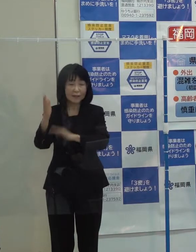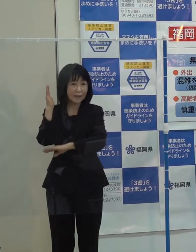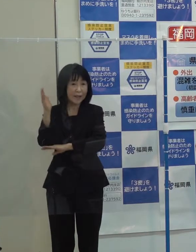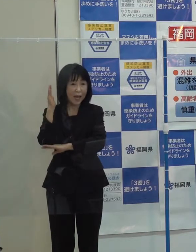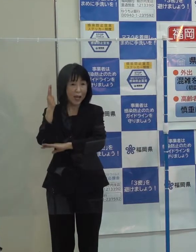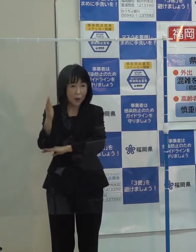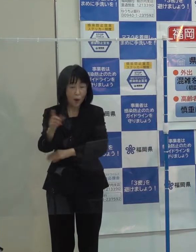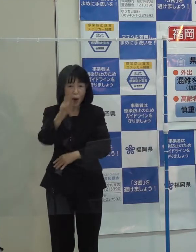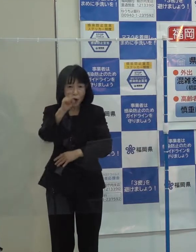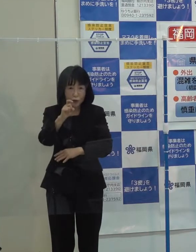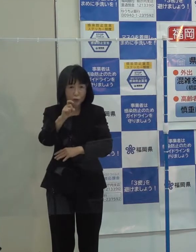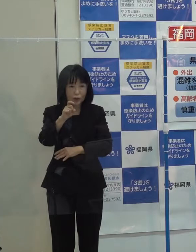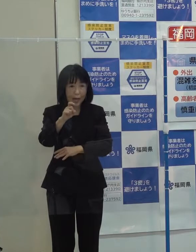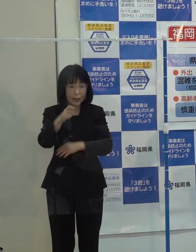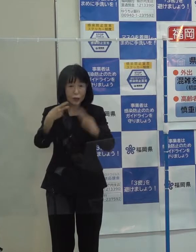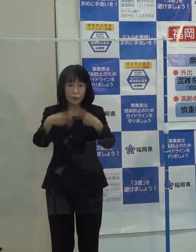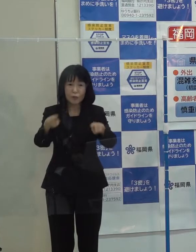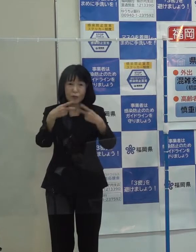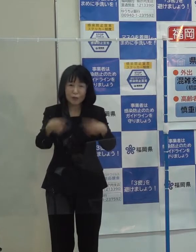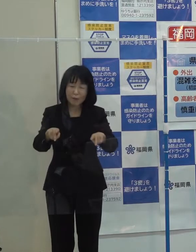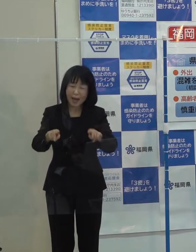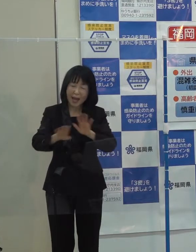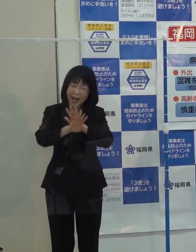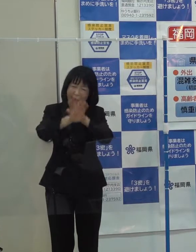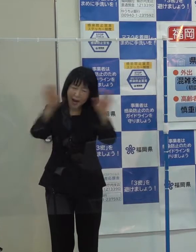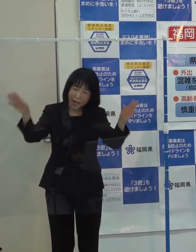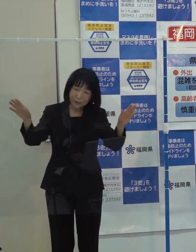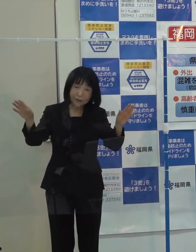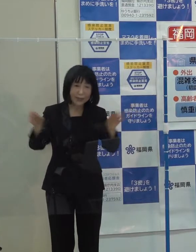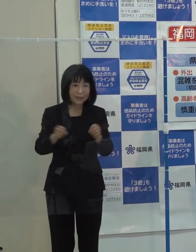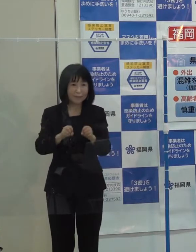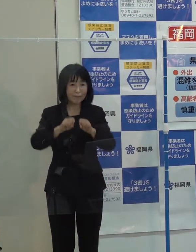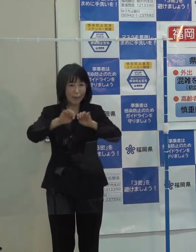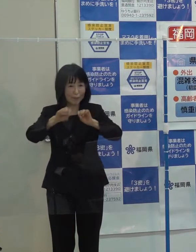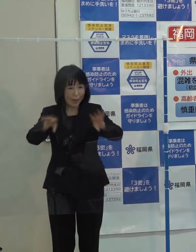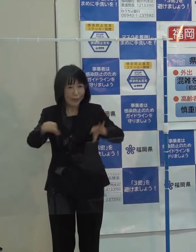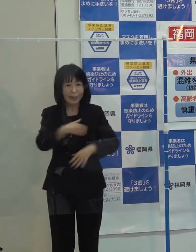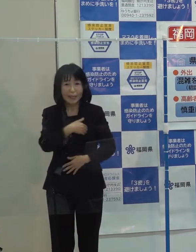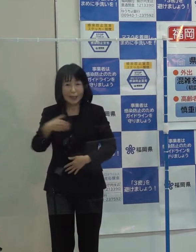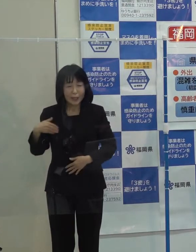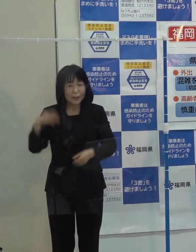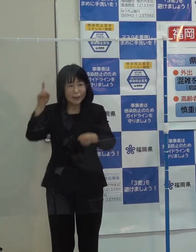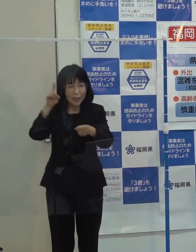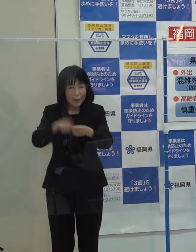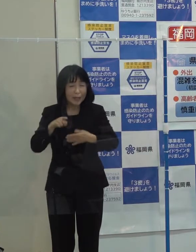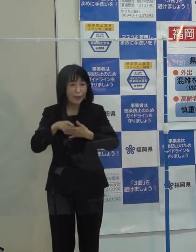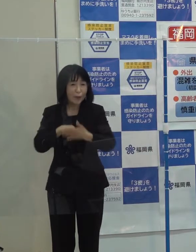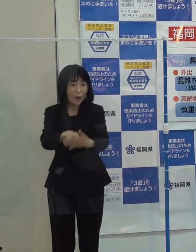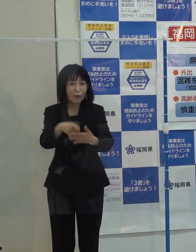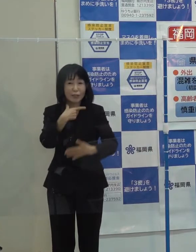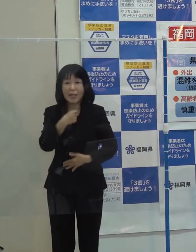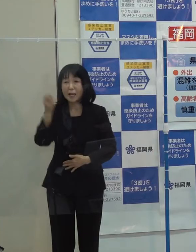一つでも多くの明るい話題が入ってくるように努力をしていきたいと思っているところです